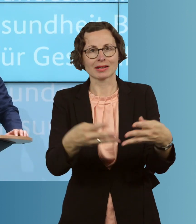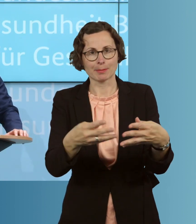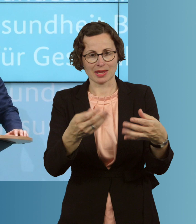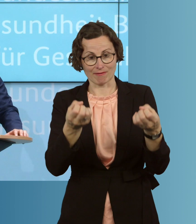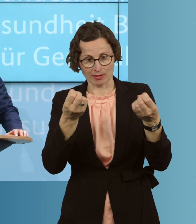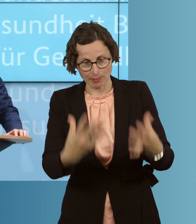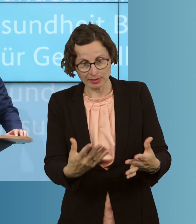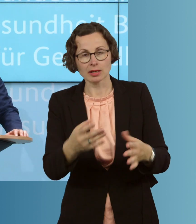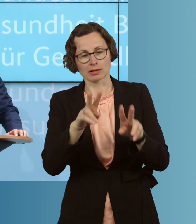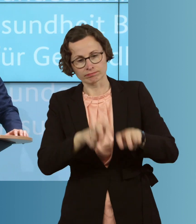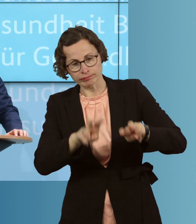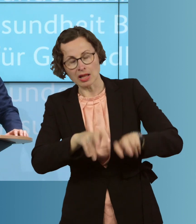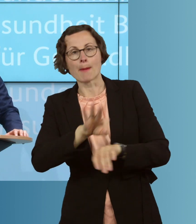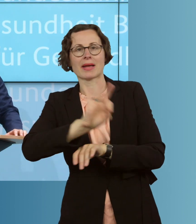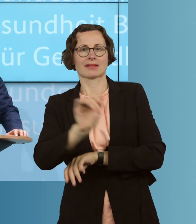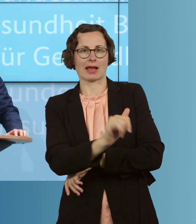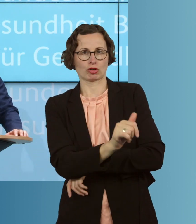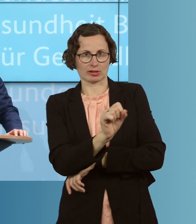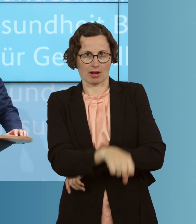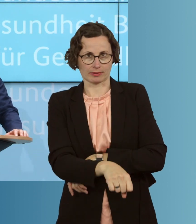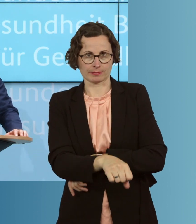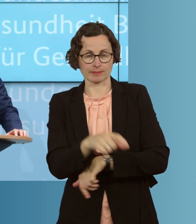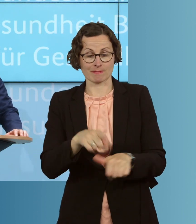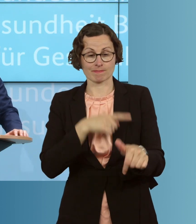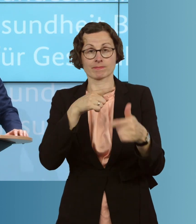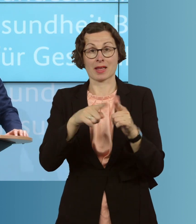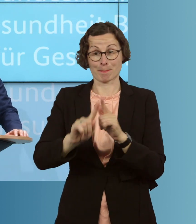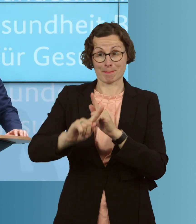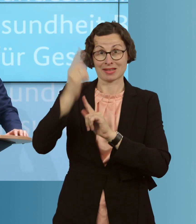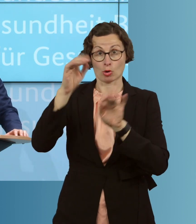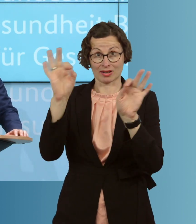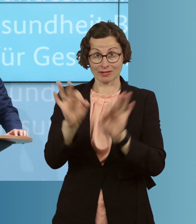zu können. Wir wollen besonders gefährdete Menschen vor einer Infektion schützen.